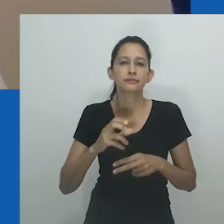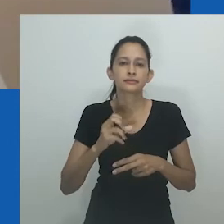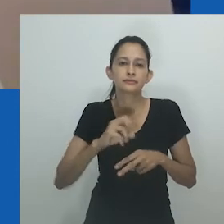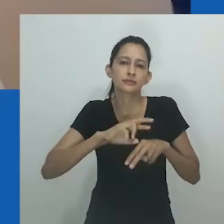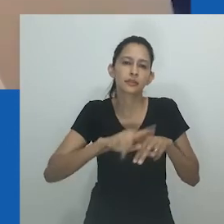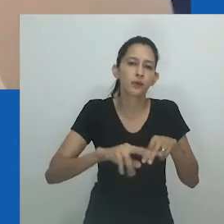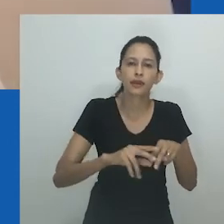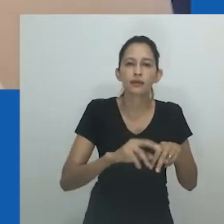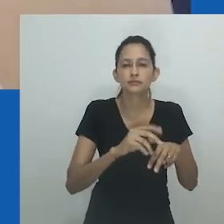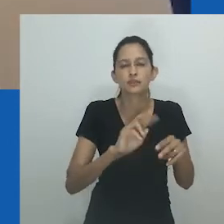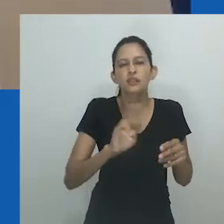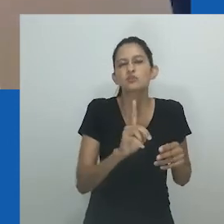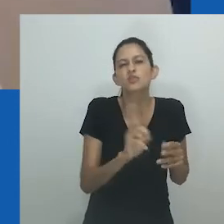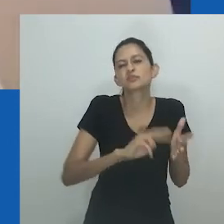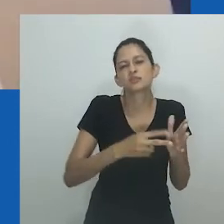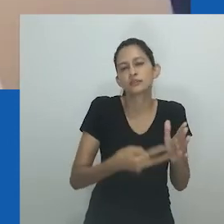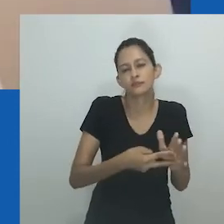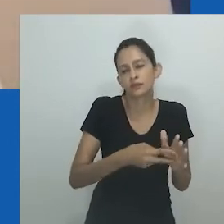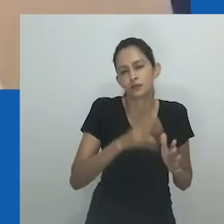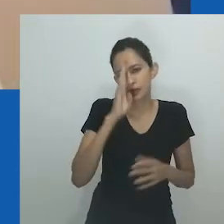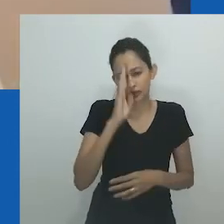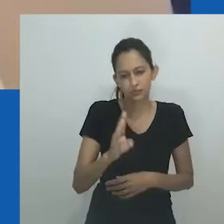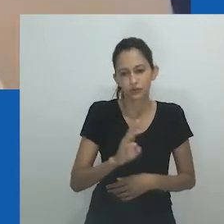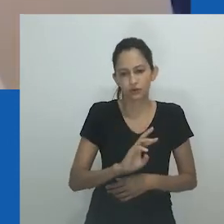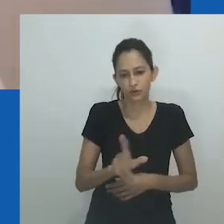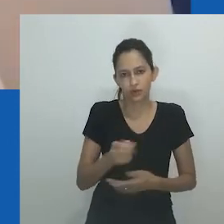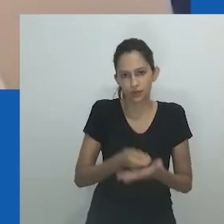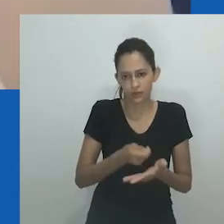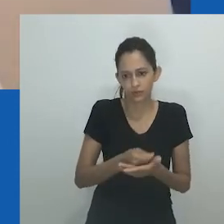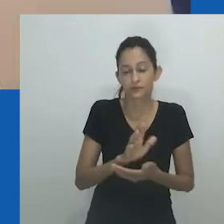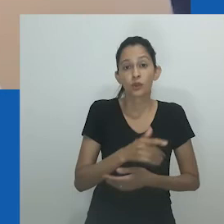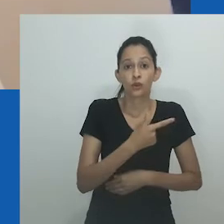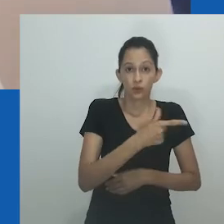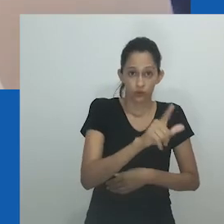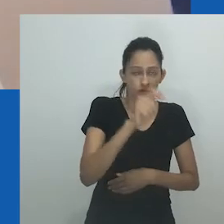referindo-se a pessoas nascidas do sexo feminino que se considera que desejem ser ou finjam ser homens.